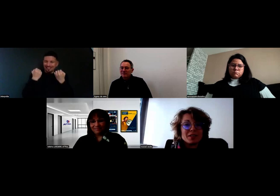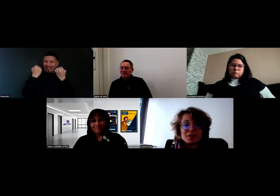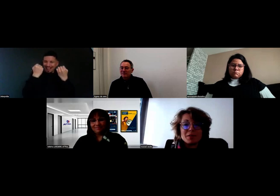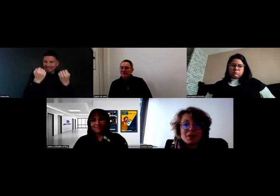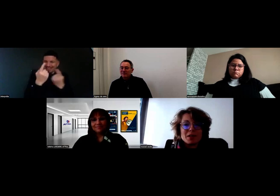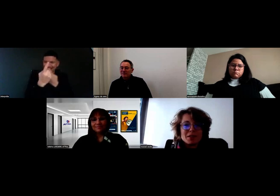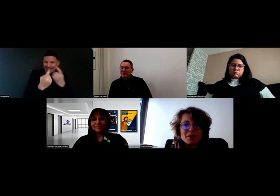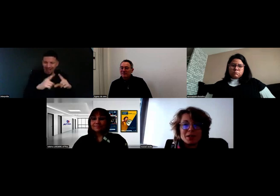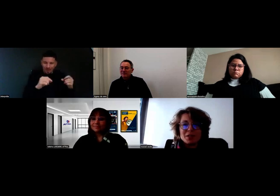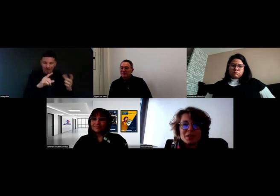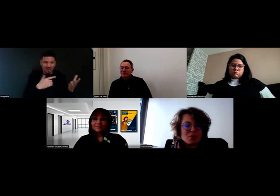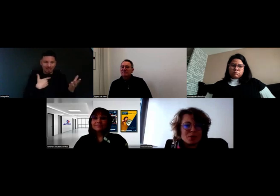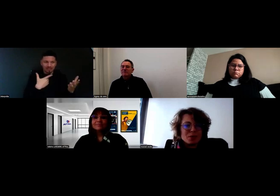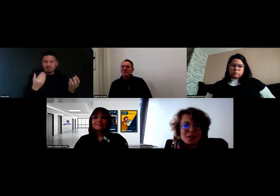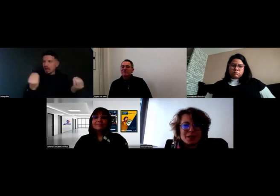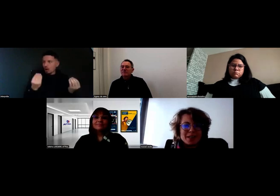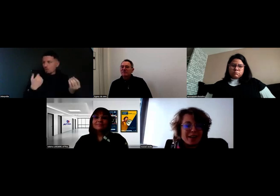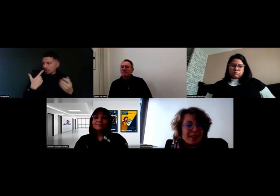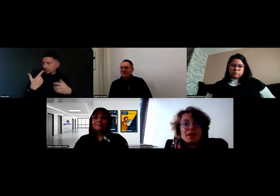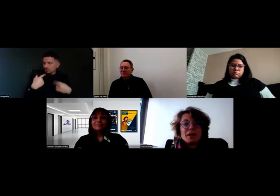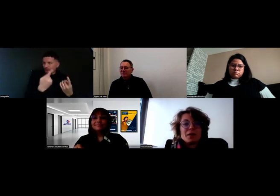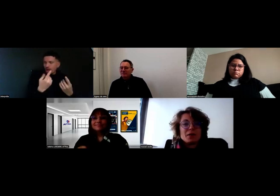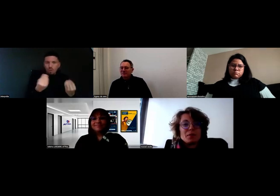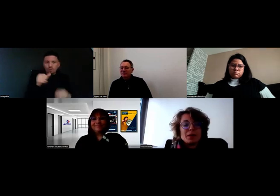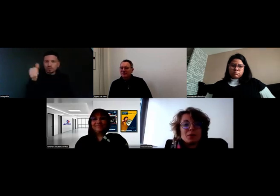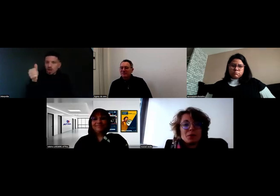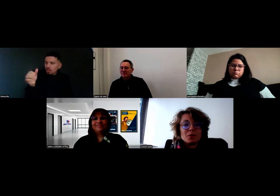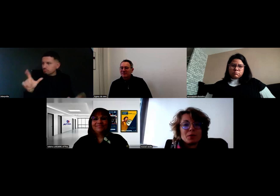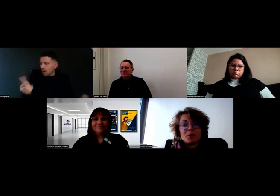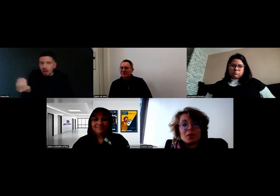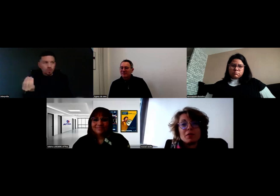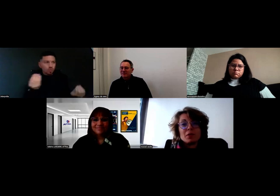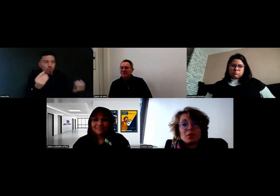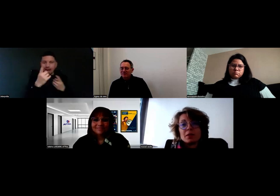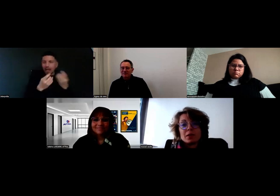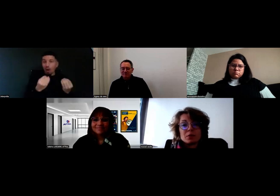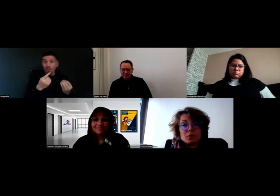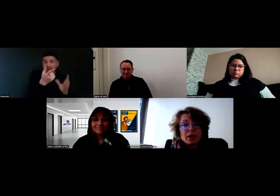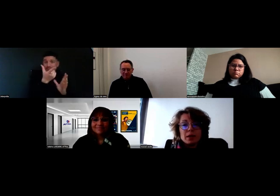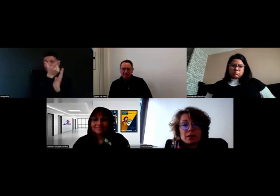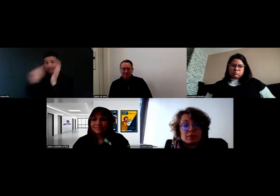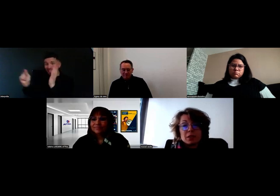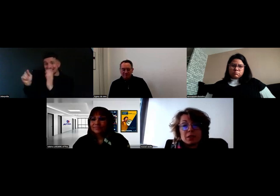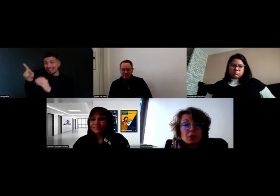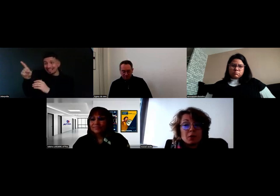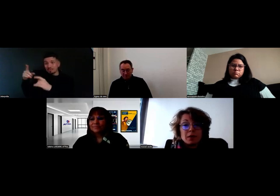et le client ne comprenait pas pourquoi il n'avait rien reçu. Et en fait c'est parce qu'il avait eu l'adresse du BL, ce qui est normal.